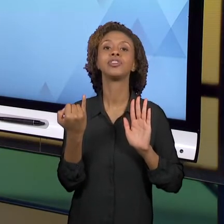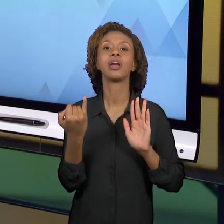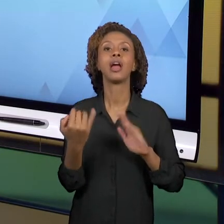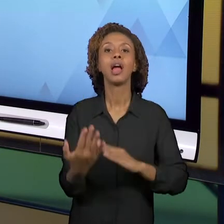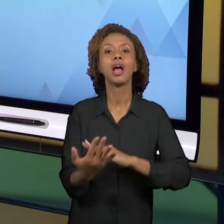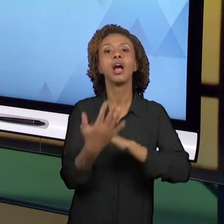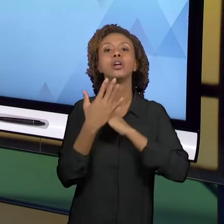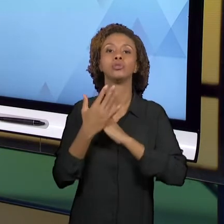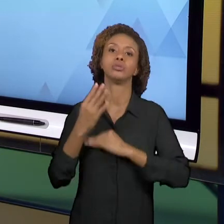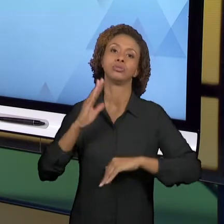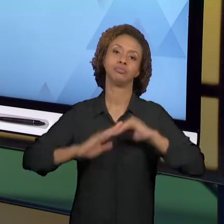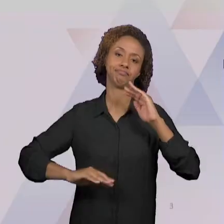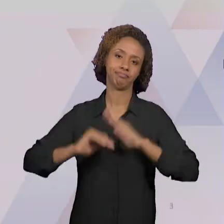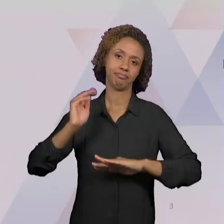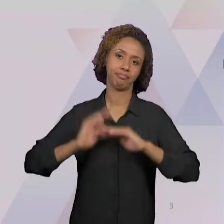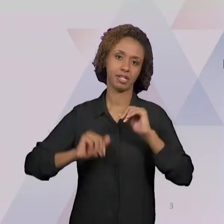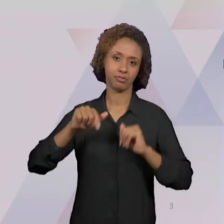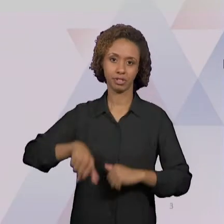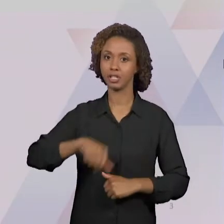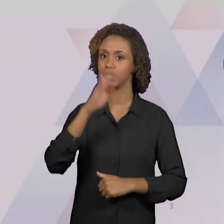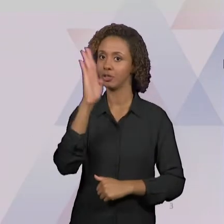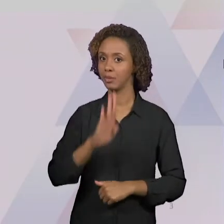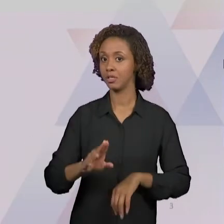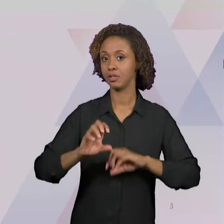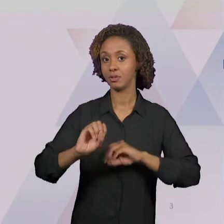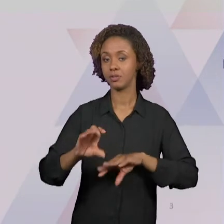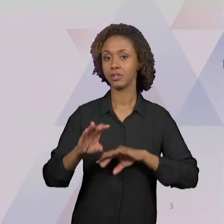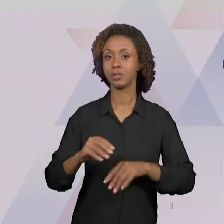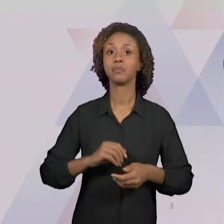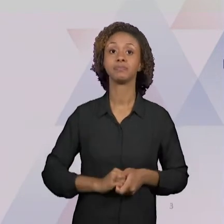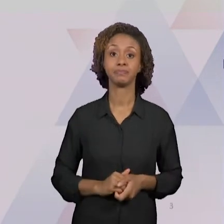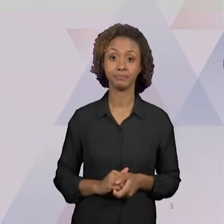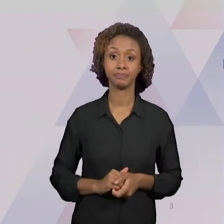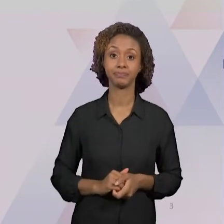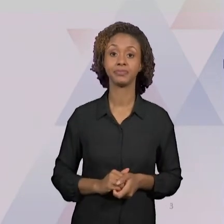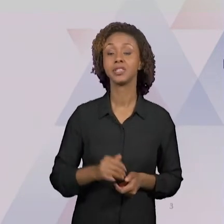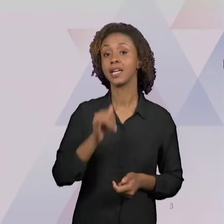DOCUMENTOS, EU CITO OS PARÂMETROS CURRICULARES